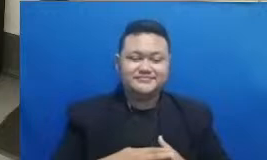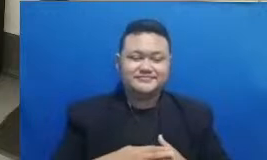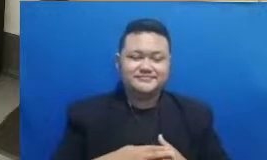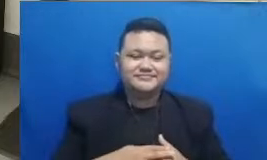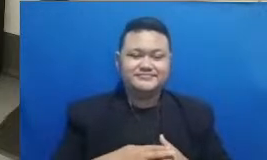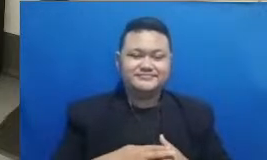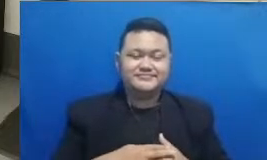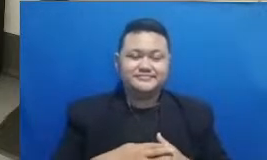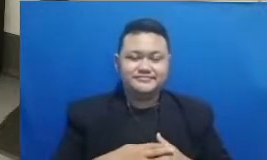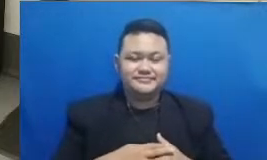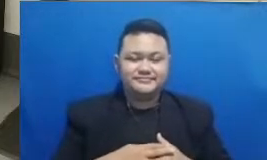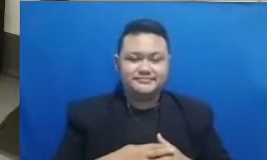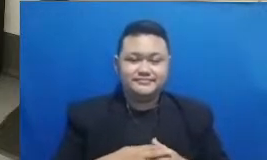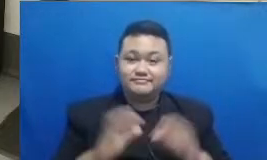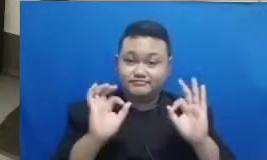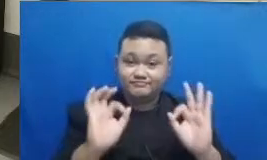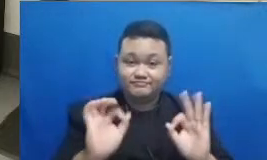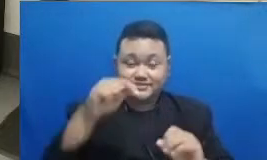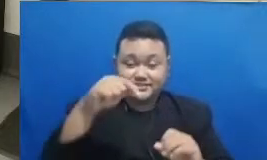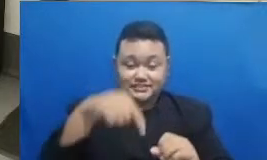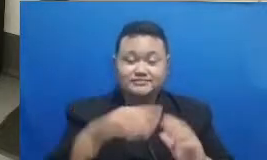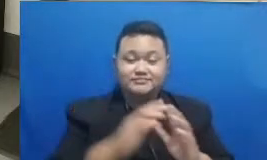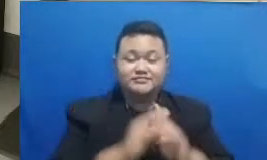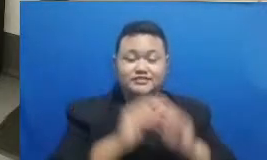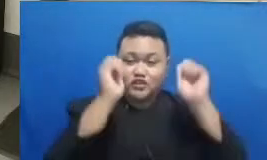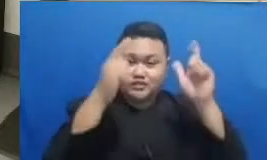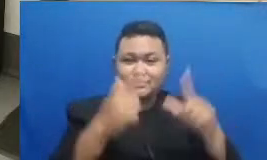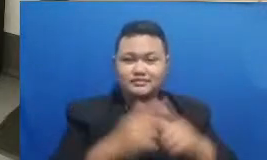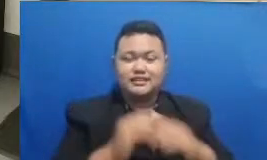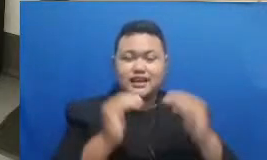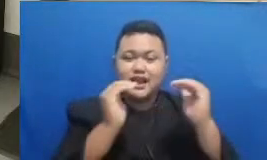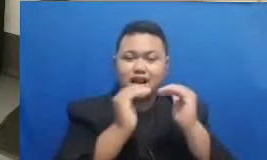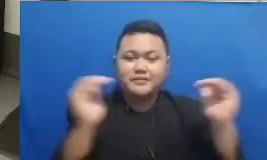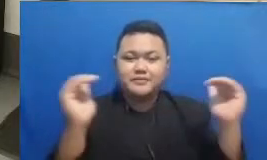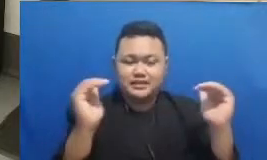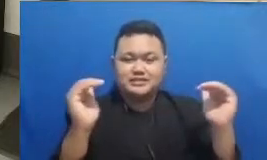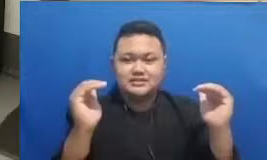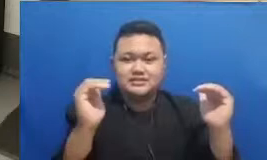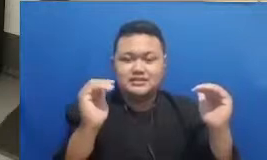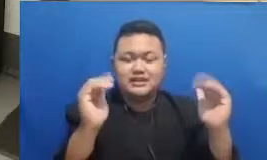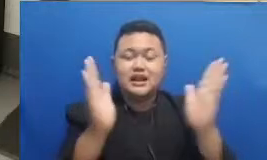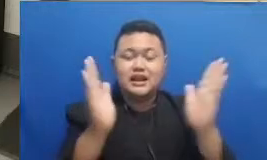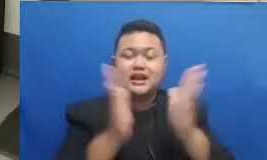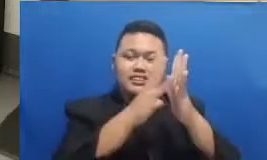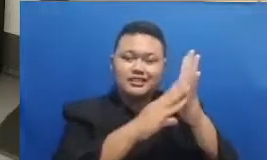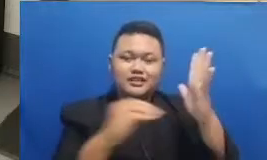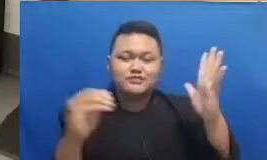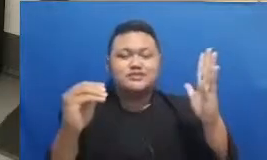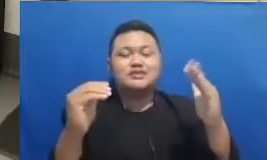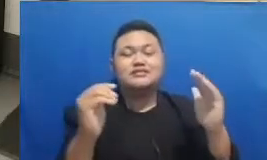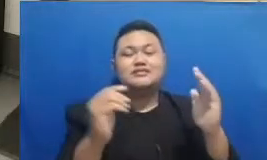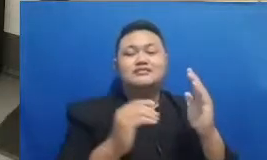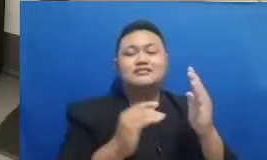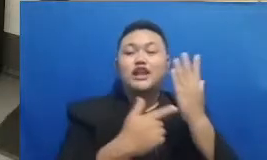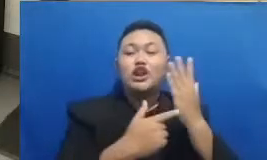dalam konteks adaptasi dan juga adopsi teknologi dalam dunia pendidikan Indonesia pertanyaannya